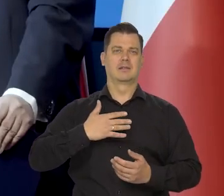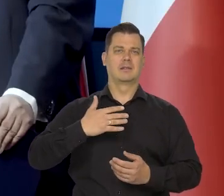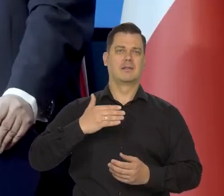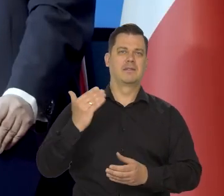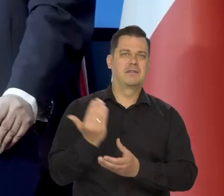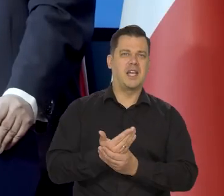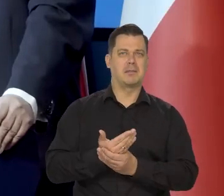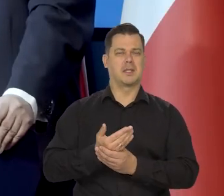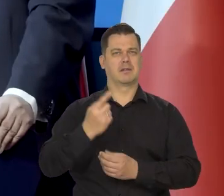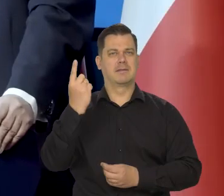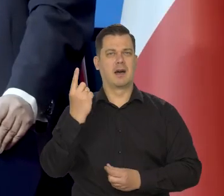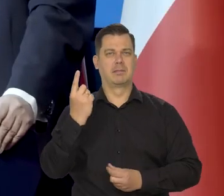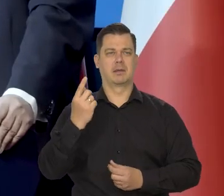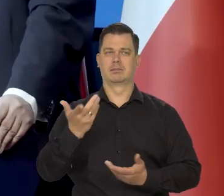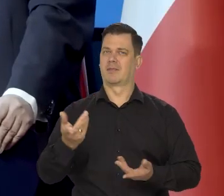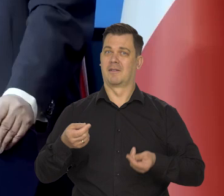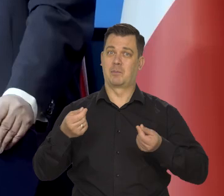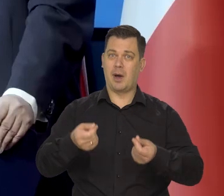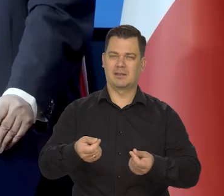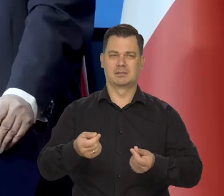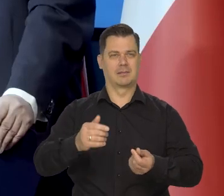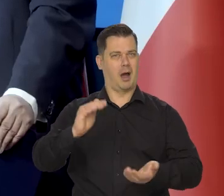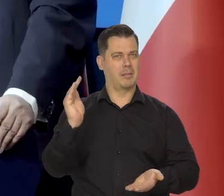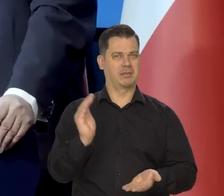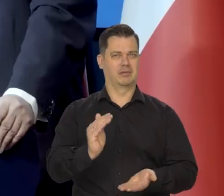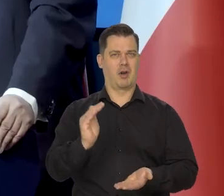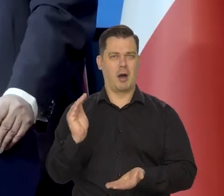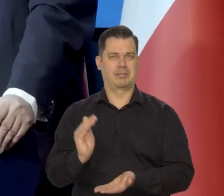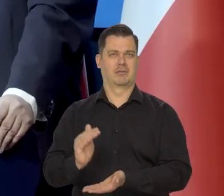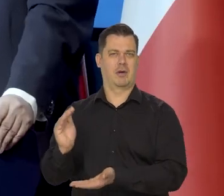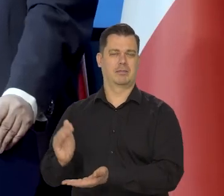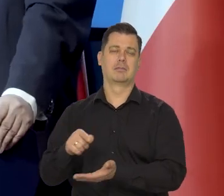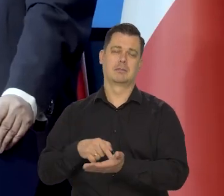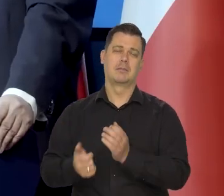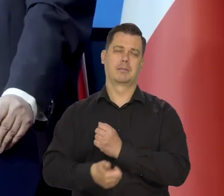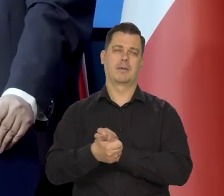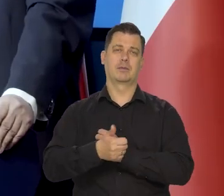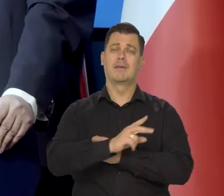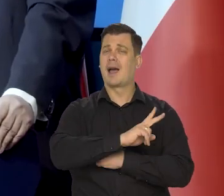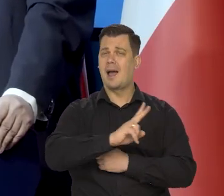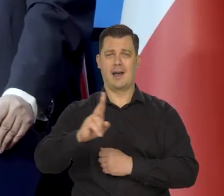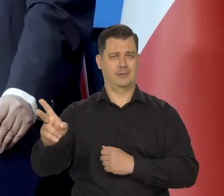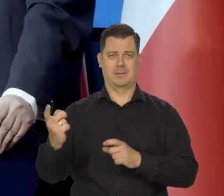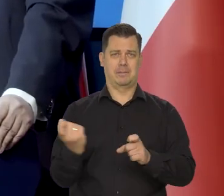ograniczają wynagrodzenia i konsumpcję we wszystkich krajach europejskich. We wszystkich krajach świata.